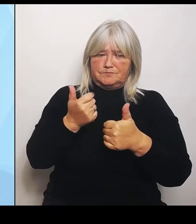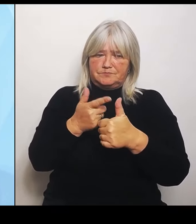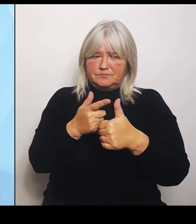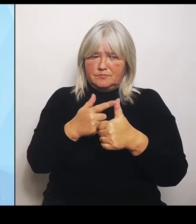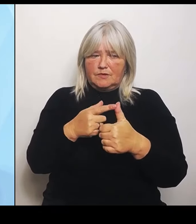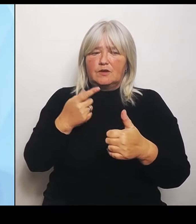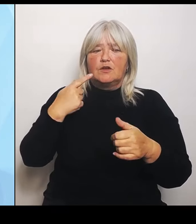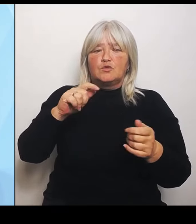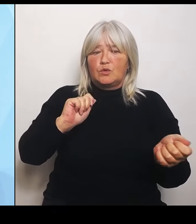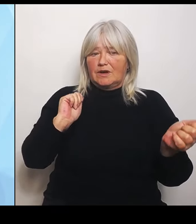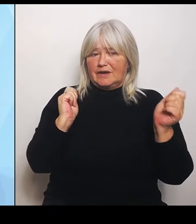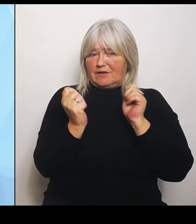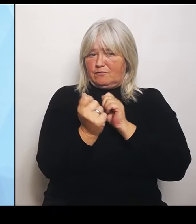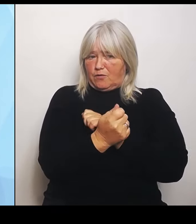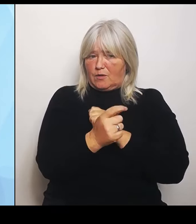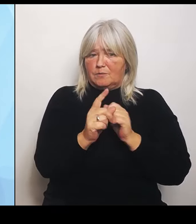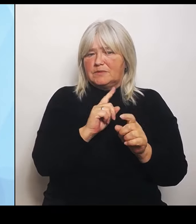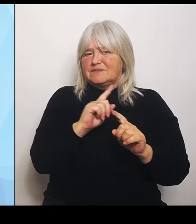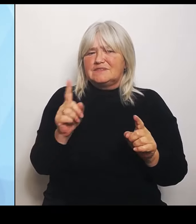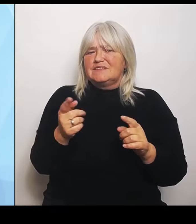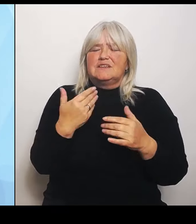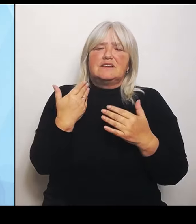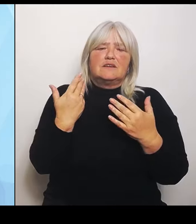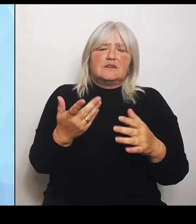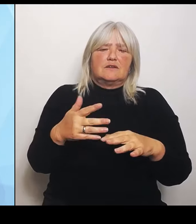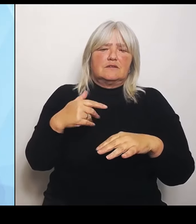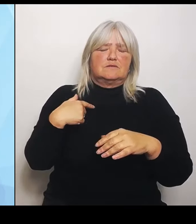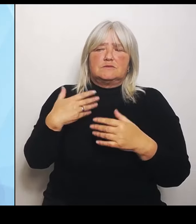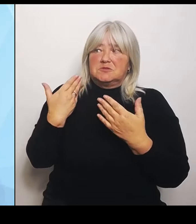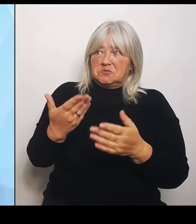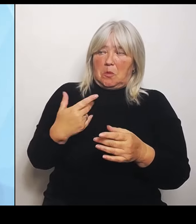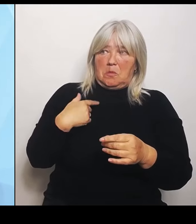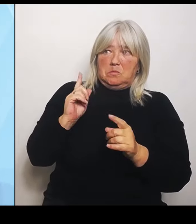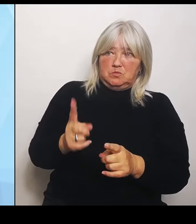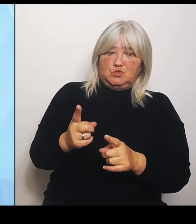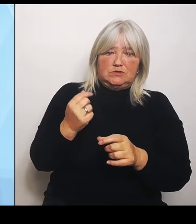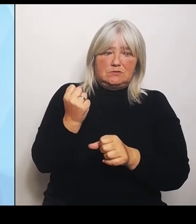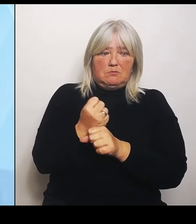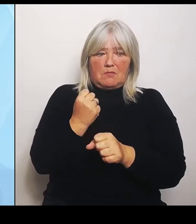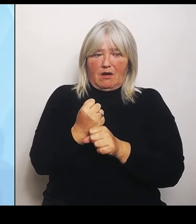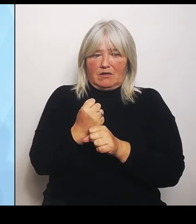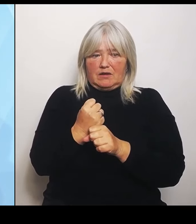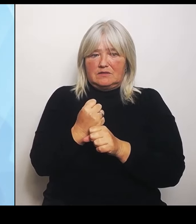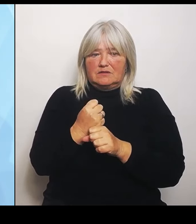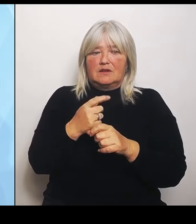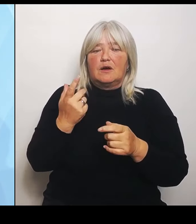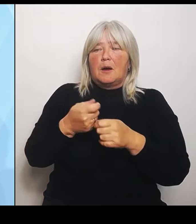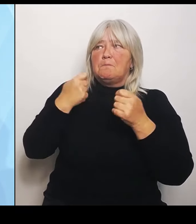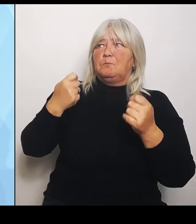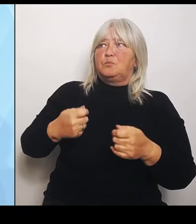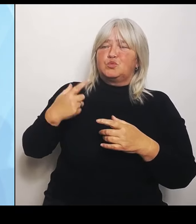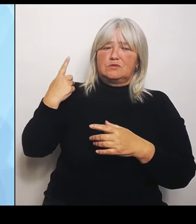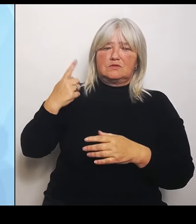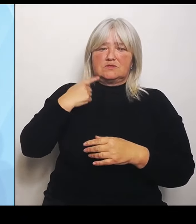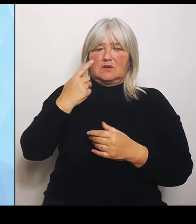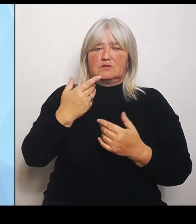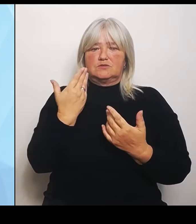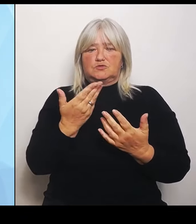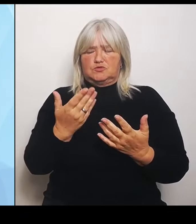Raster, das das, das der Bund vorgibt, einfach überstülpen lassen. Das heißt, wir werden im Bundesrat noch für Ausnahmen